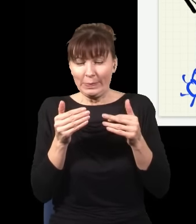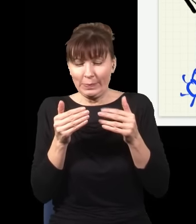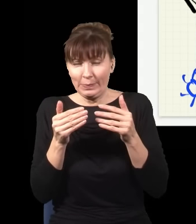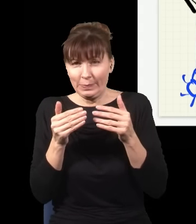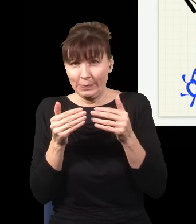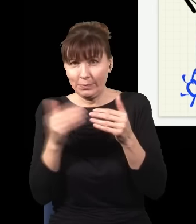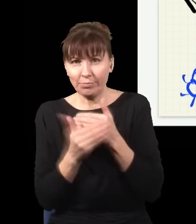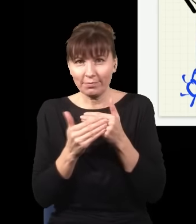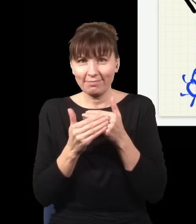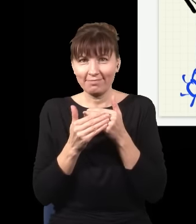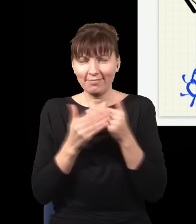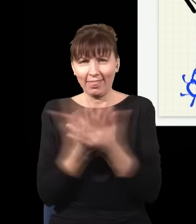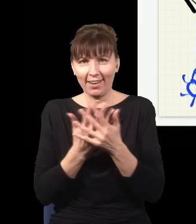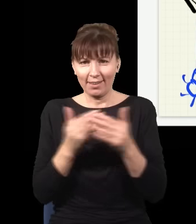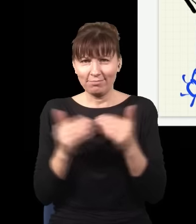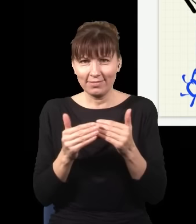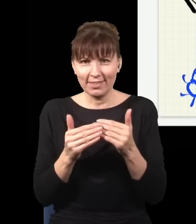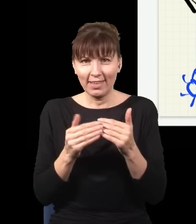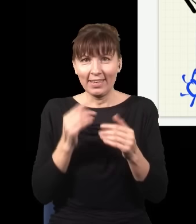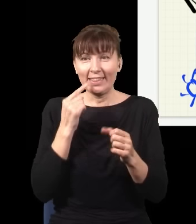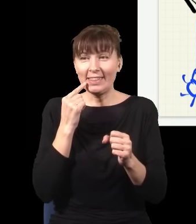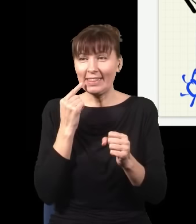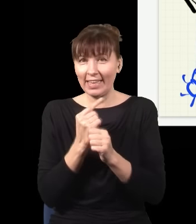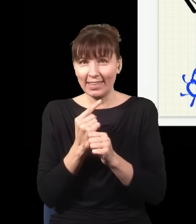i zdecydować w ostatnim momencie, czy ja chcę sprawdzać i wiedzieć, gdzie jest foton, czy nie chcę tego wiedzieć”.